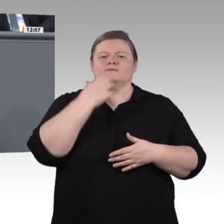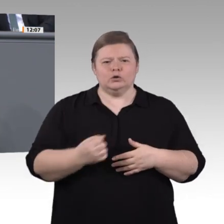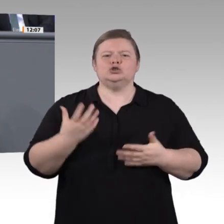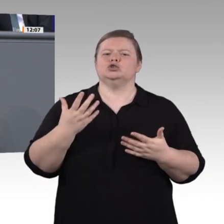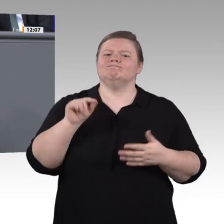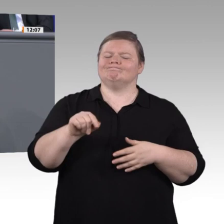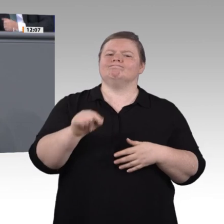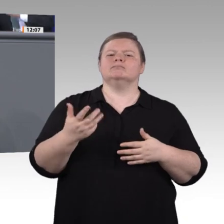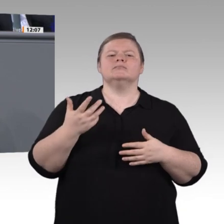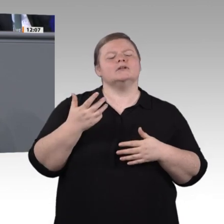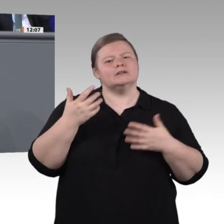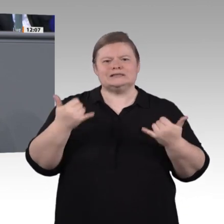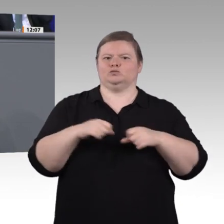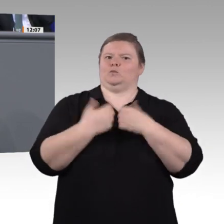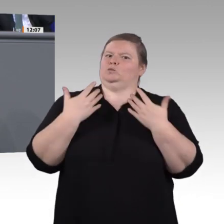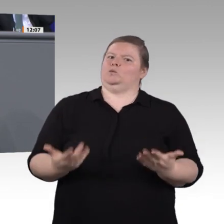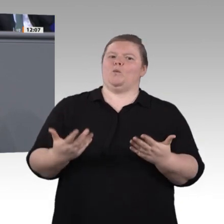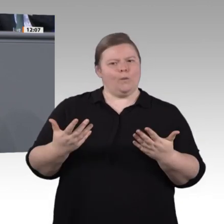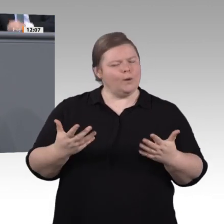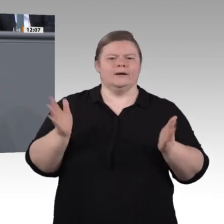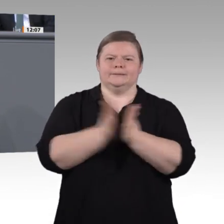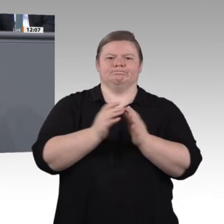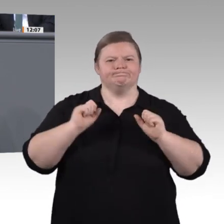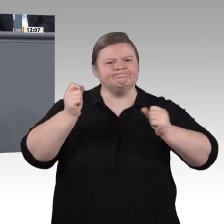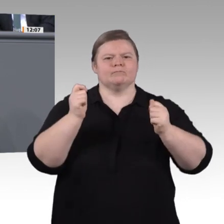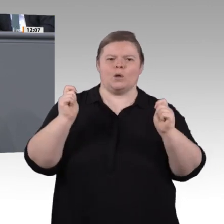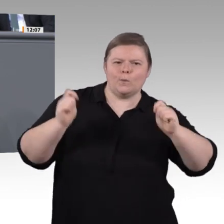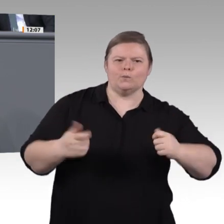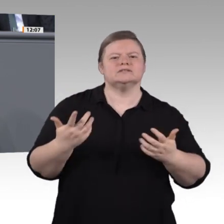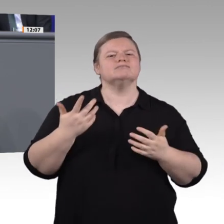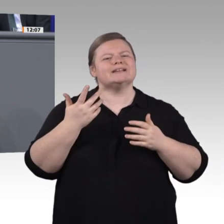tun, stellt sich die Frage, wie wir gegensteuern können. All diese Themen haben wir Grüne